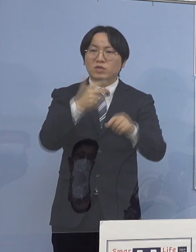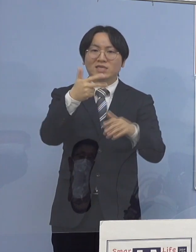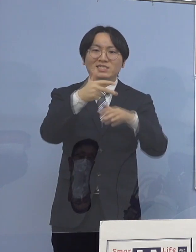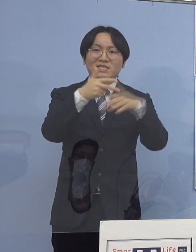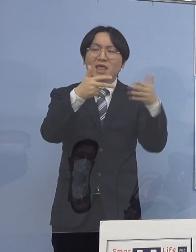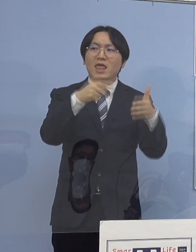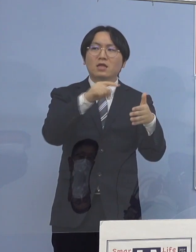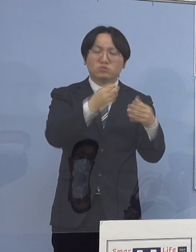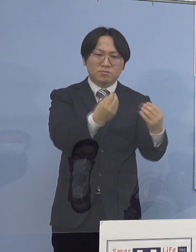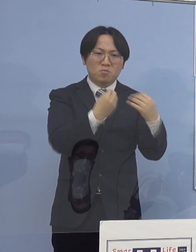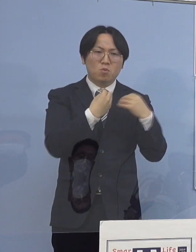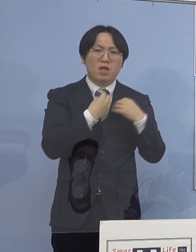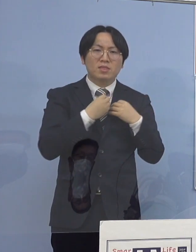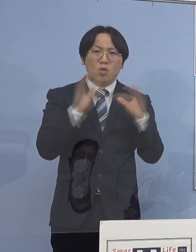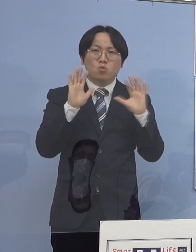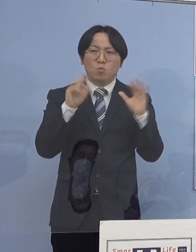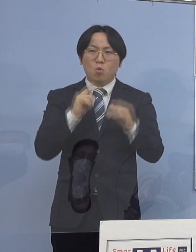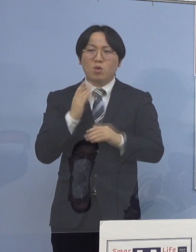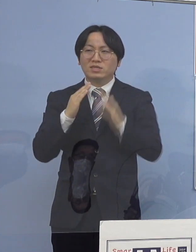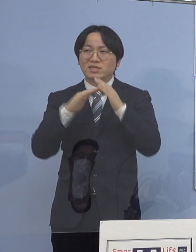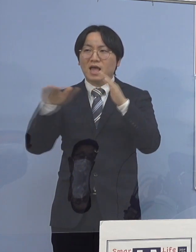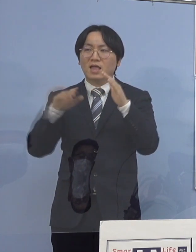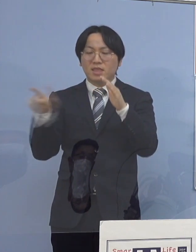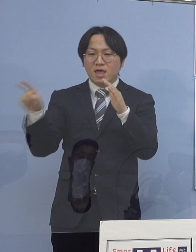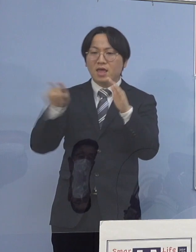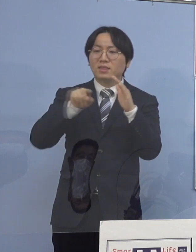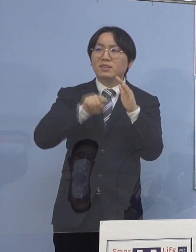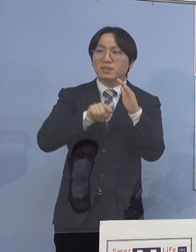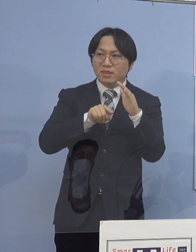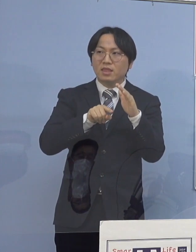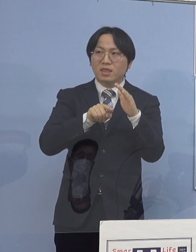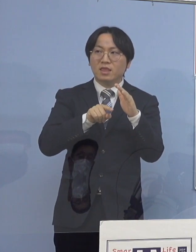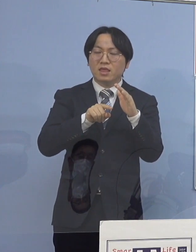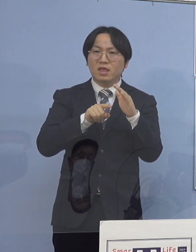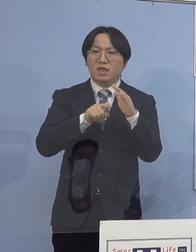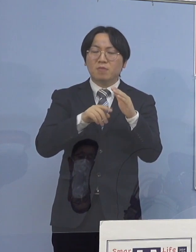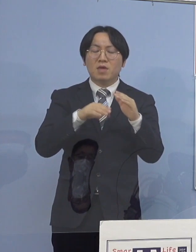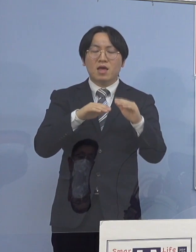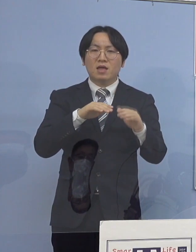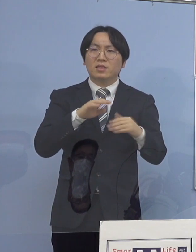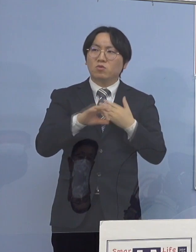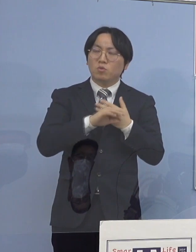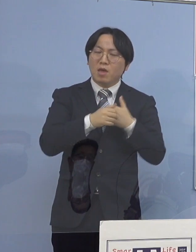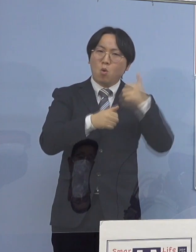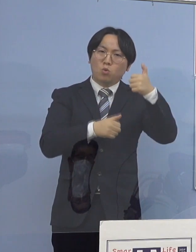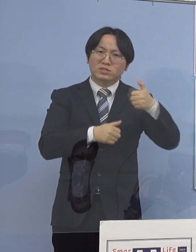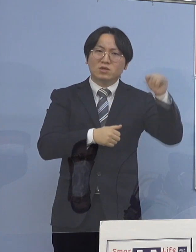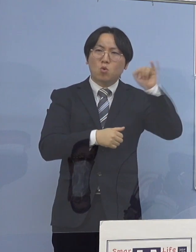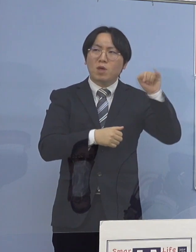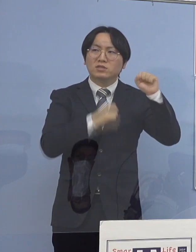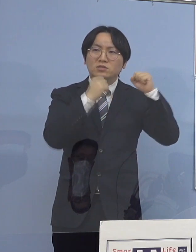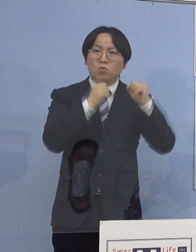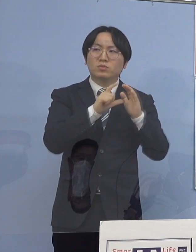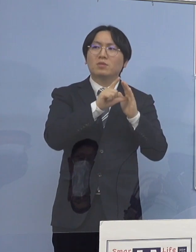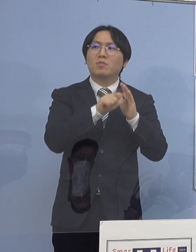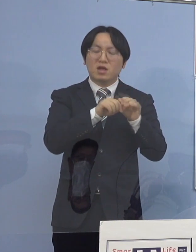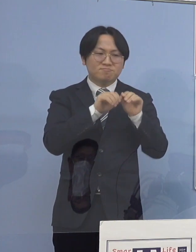そして家庭内に当然、高齢者の方 例えばおじいちゃん、おばあちゃん こうした方がおられるということで